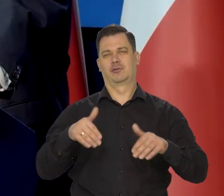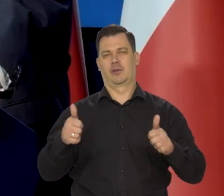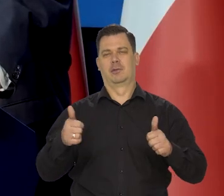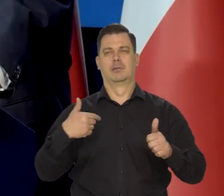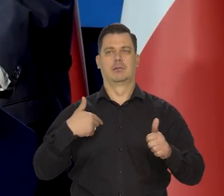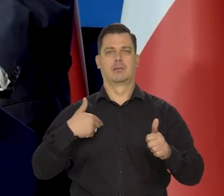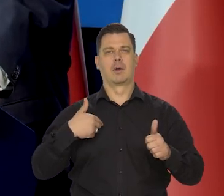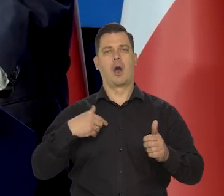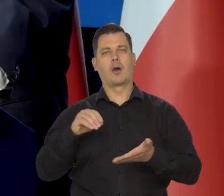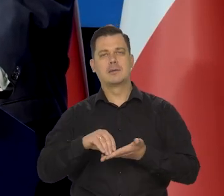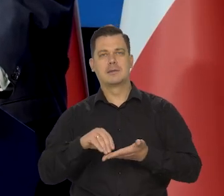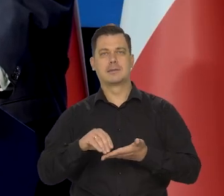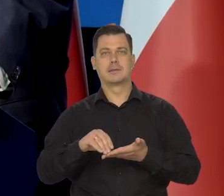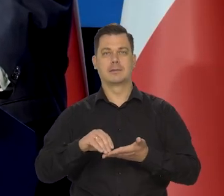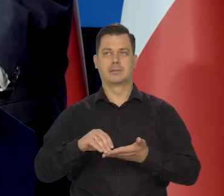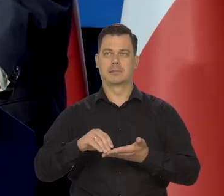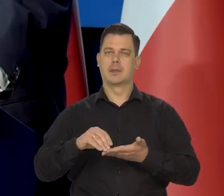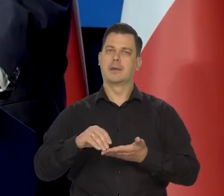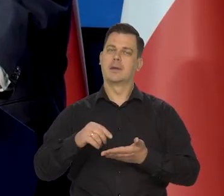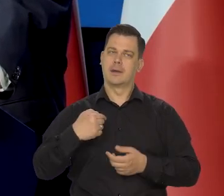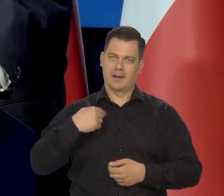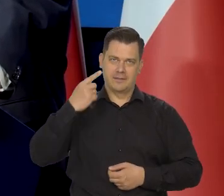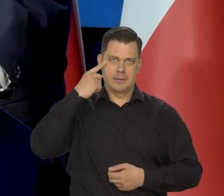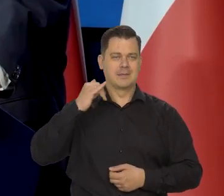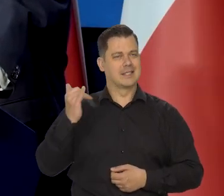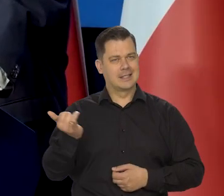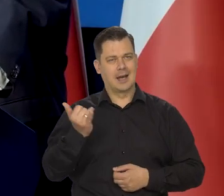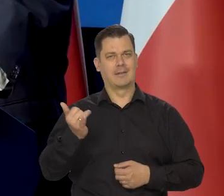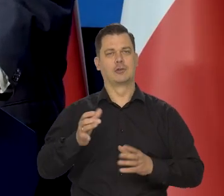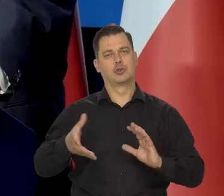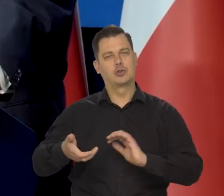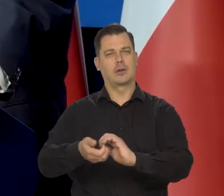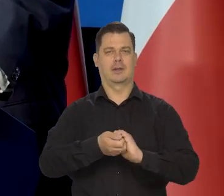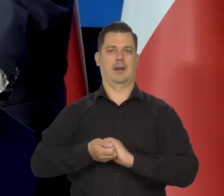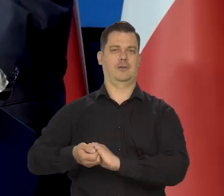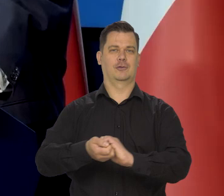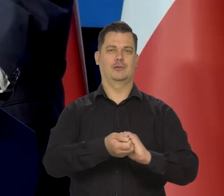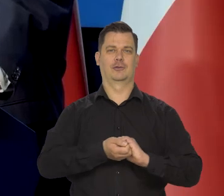To poglądy zawsze miałem takie solidarnościowe. Znaczy, byłem w solidarności.